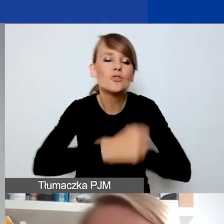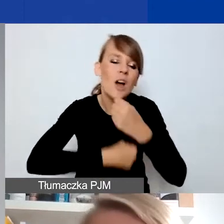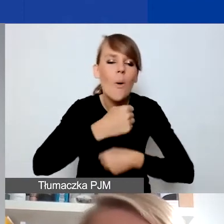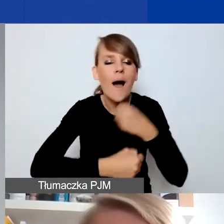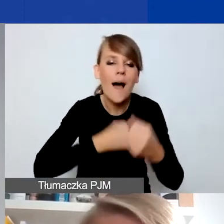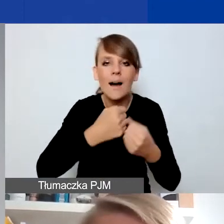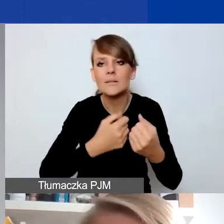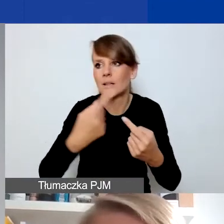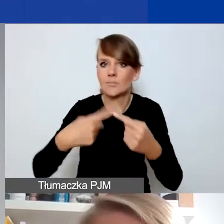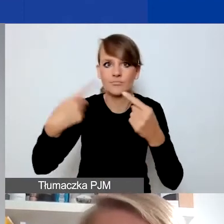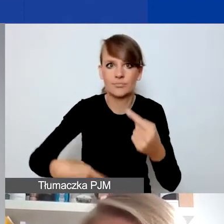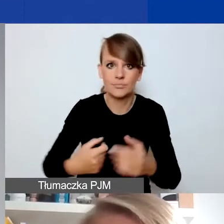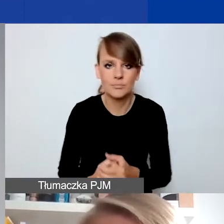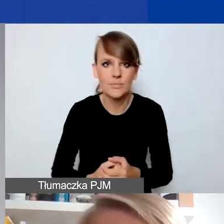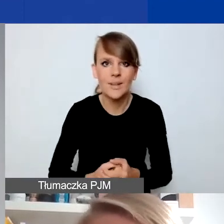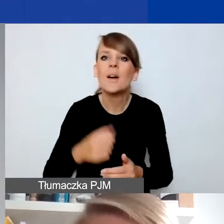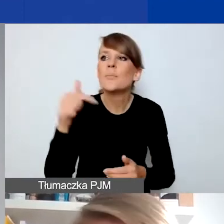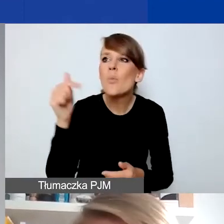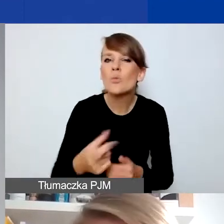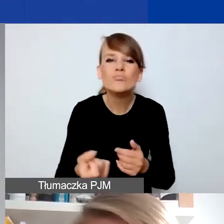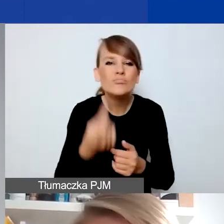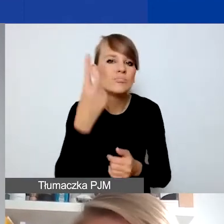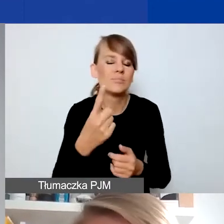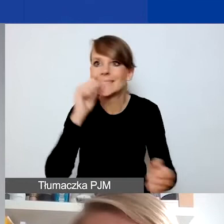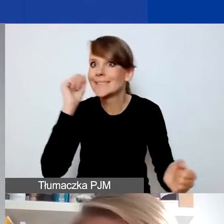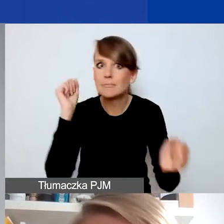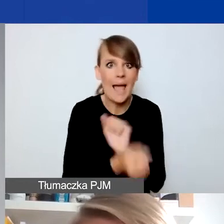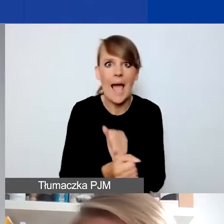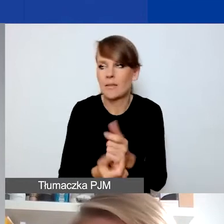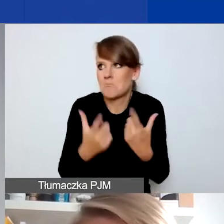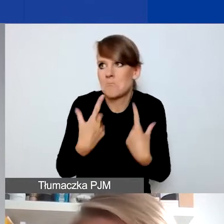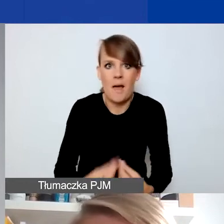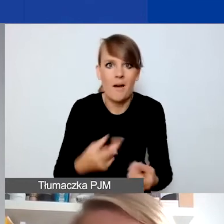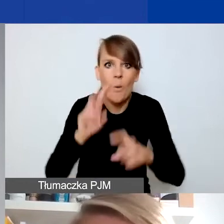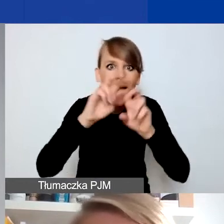Musi być element kryzysu, jakiejś nadzwyczajnej zmiany, na którą w projekcie chcecie odpowiadać.